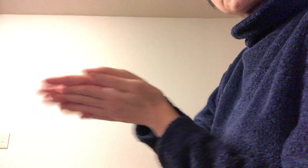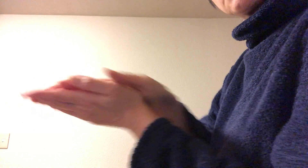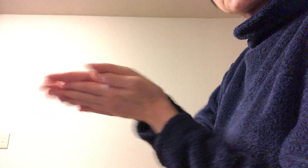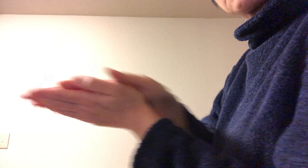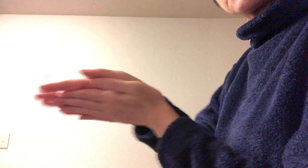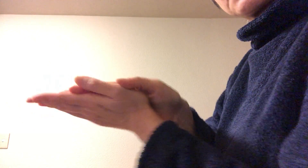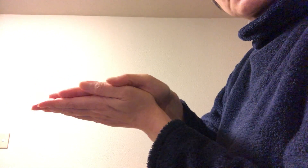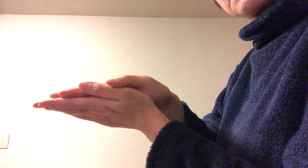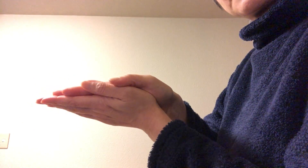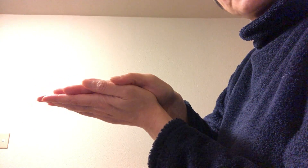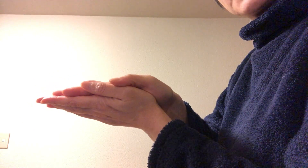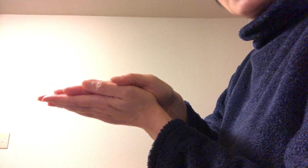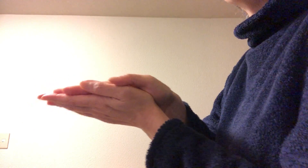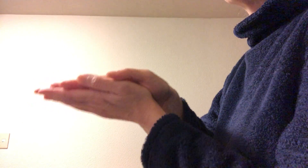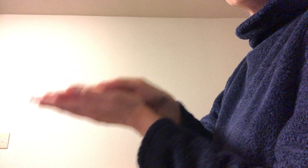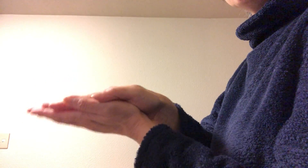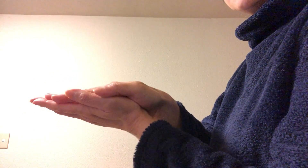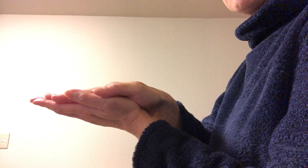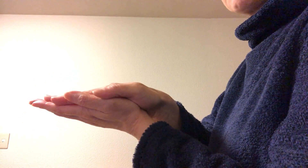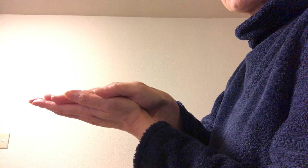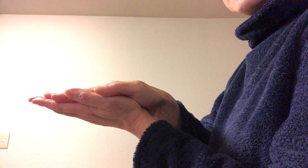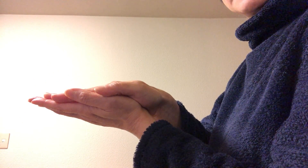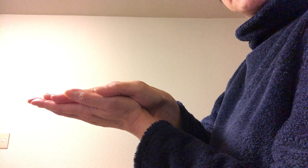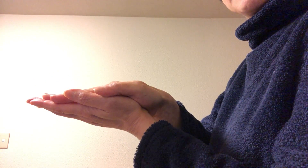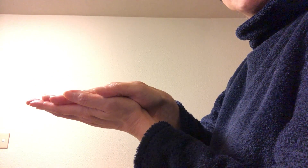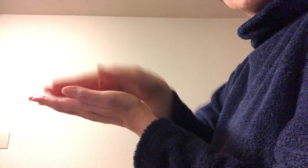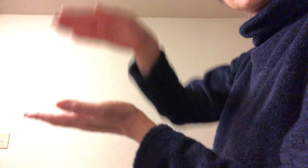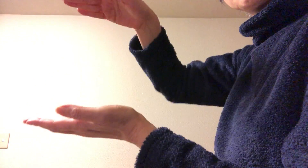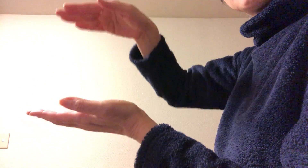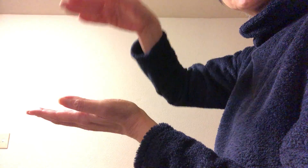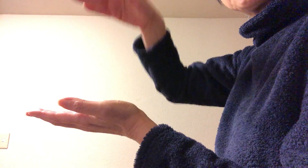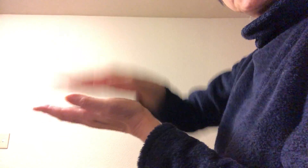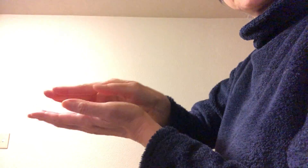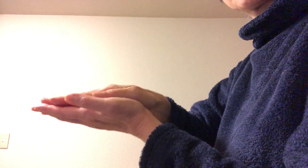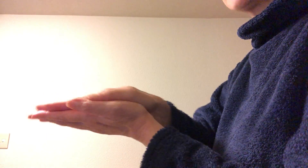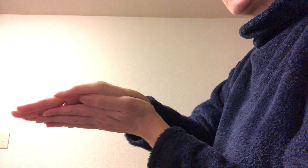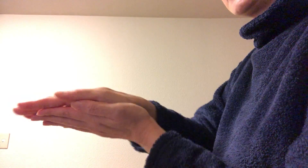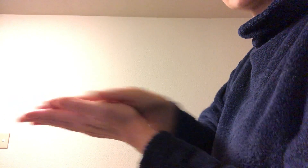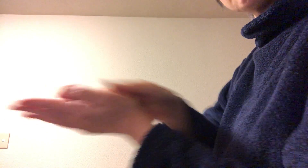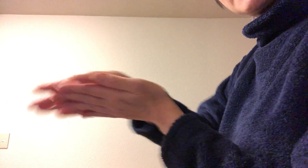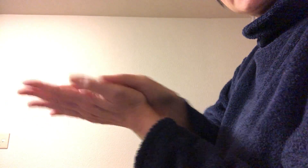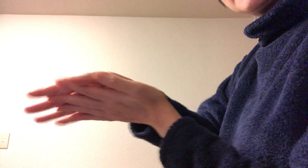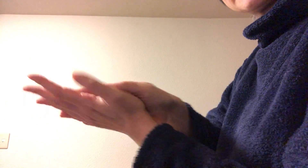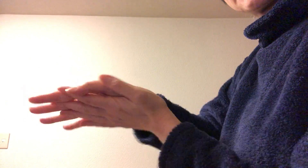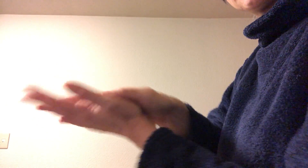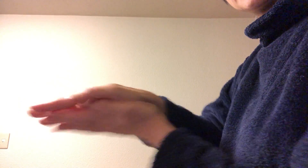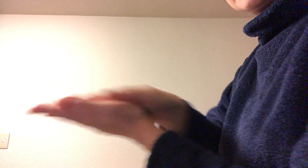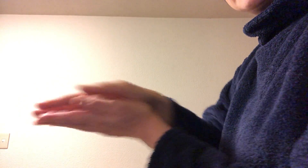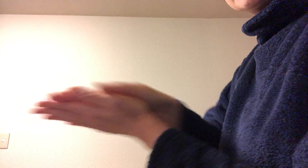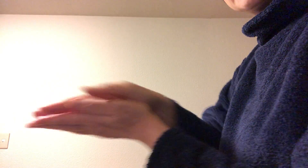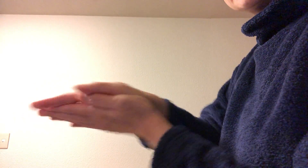十分な量を取らないとダメですよね ワンプッシュ手に取ってバーッと